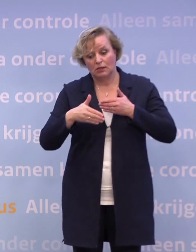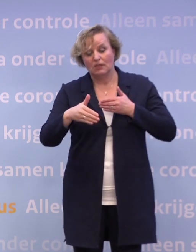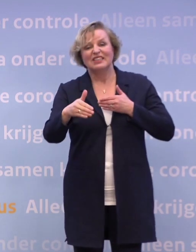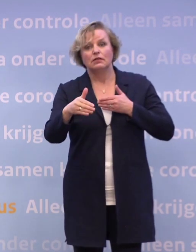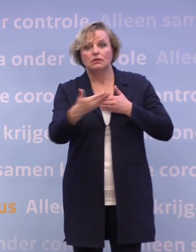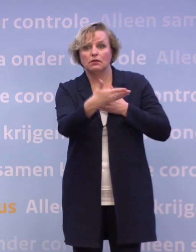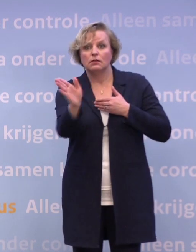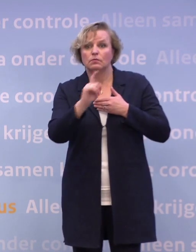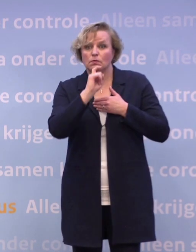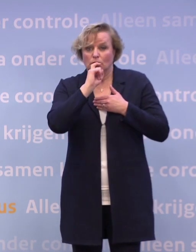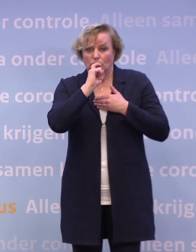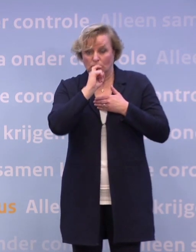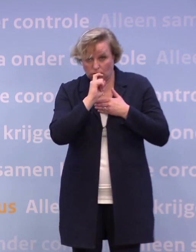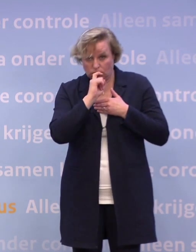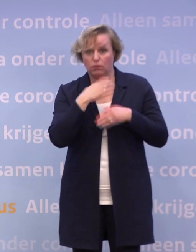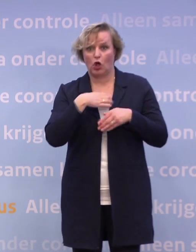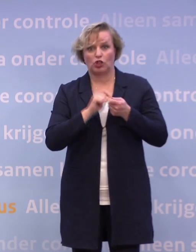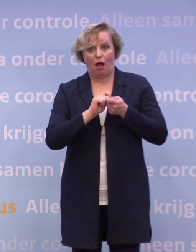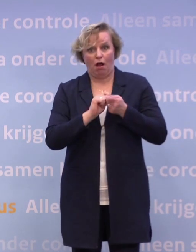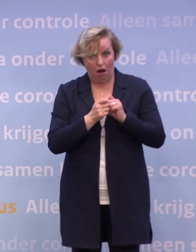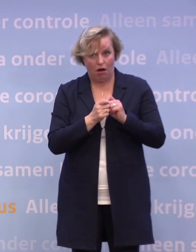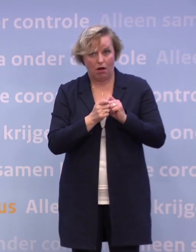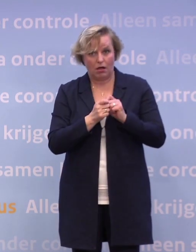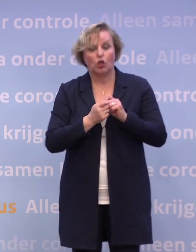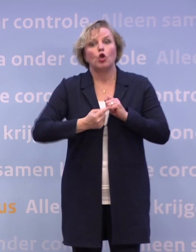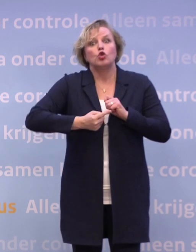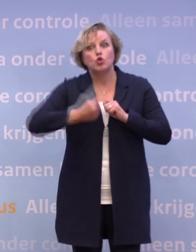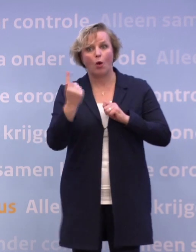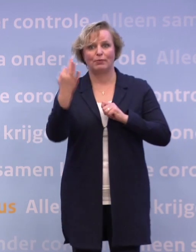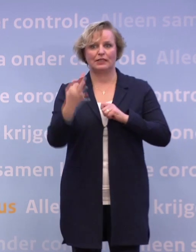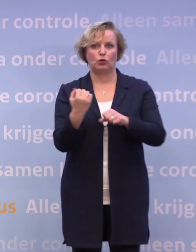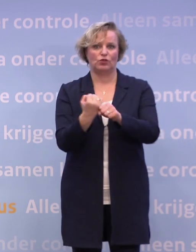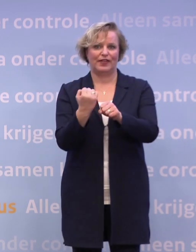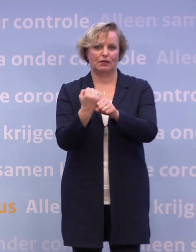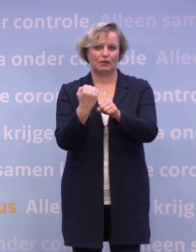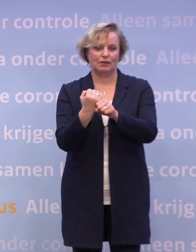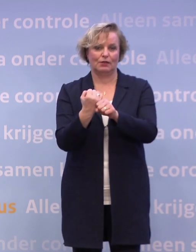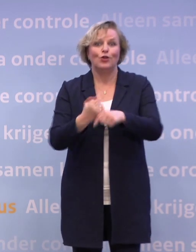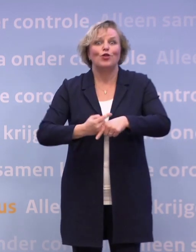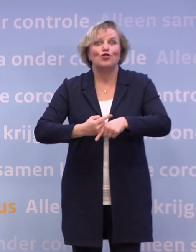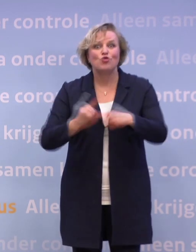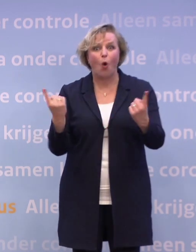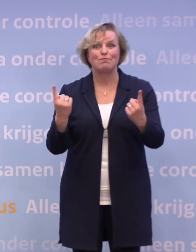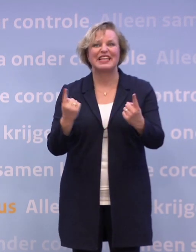...door met zijn allen een tandje bij te zetten in ons gedrag... ...dus nog meer thuis te werken en nog meer ons aan de 1,5 meter te houden...